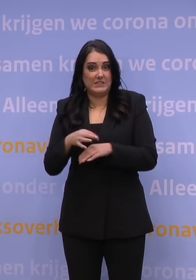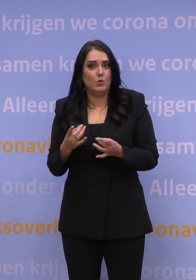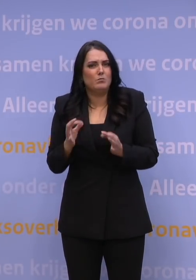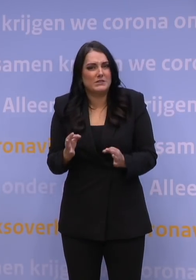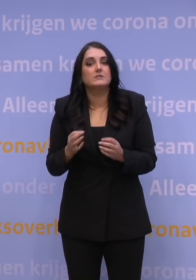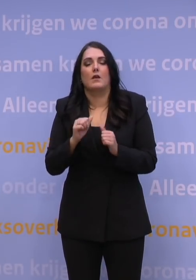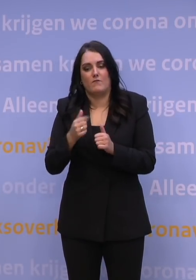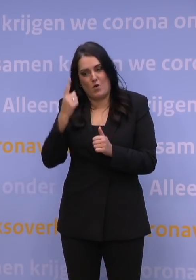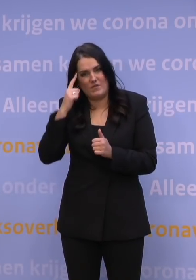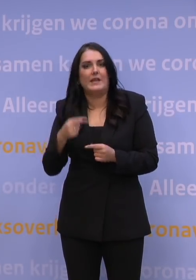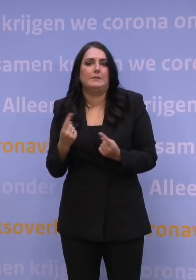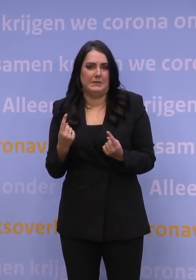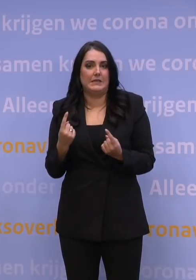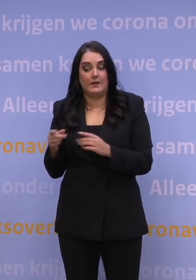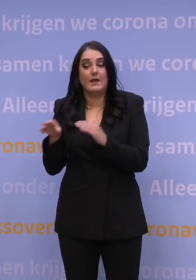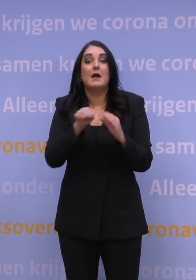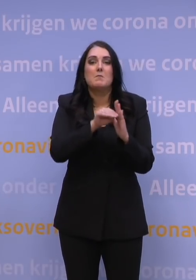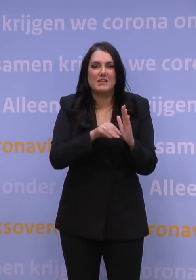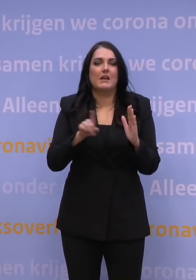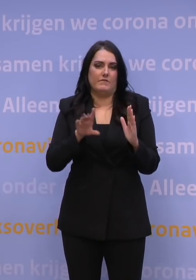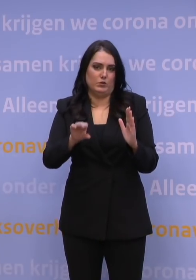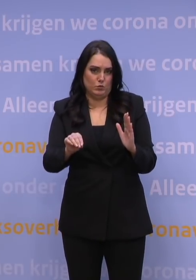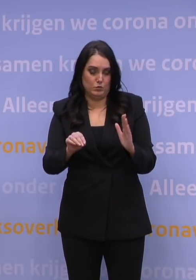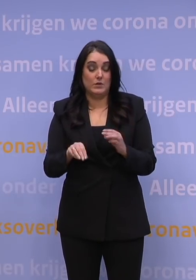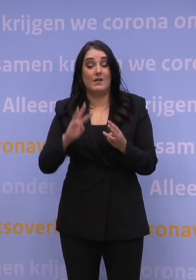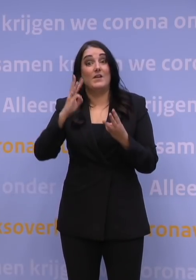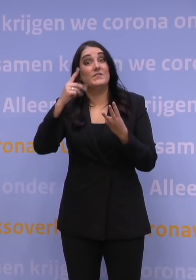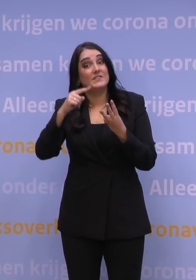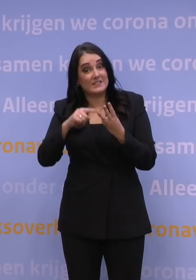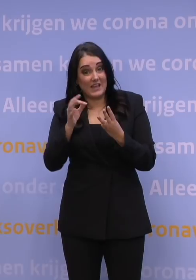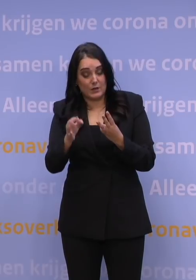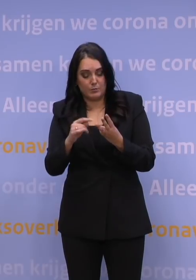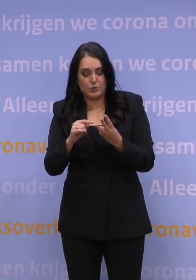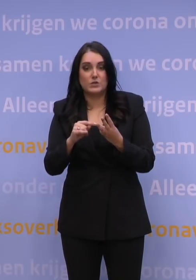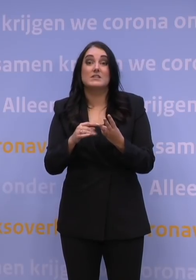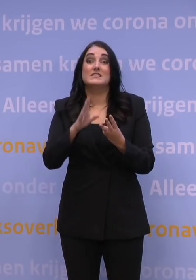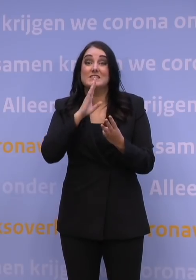ten aanzien van de maatregelen die we te nemen hebben. Het derde is, nadat wij die booster hebben gezet...